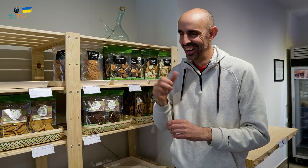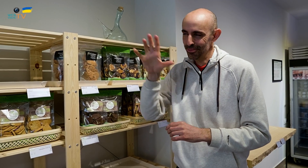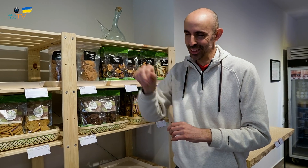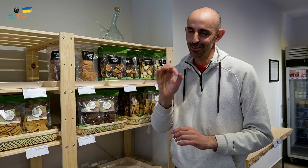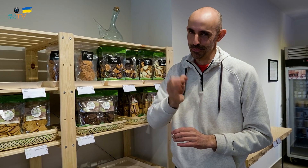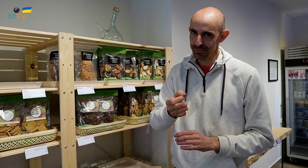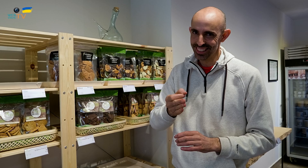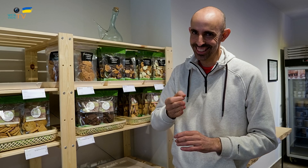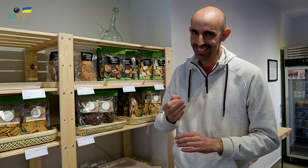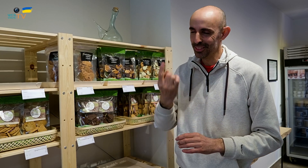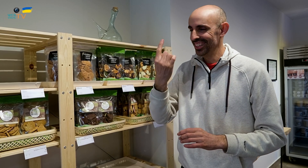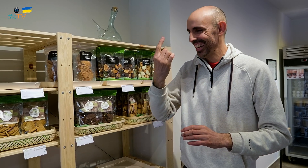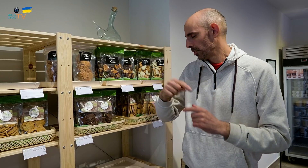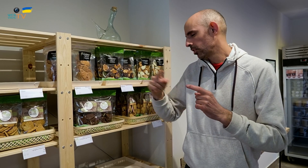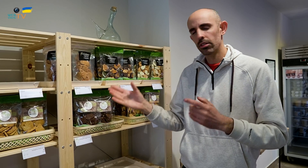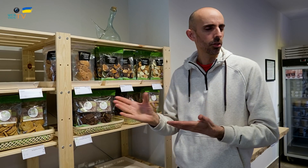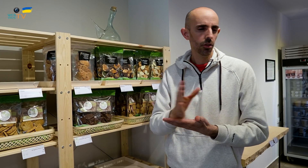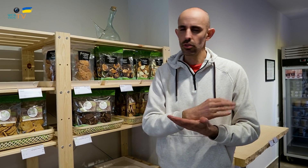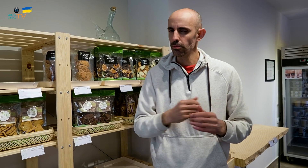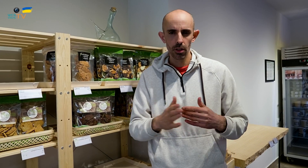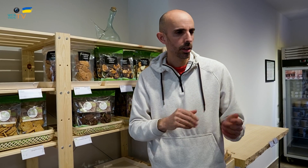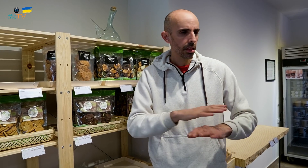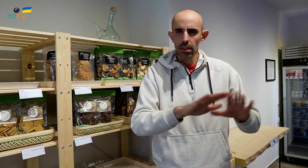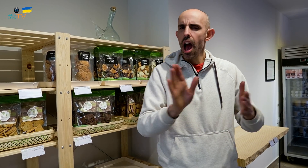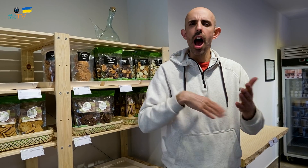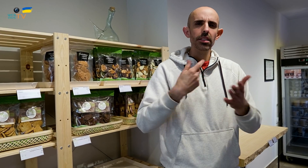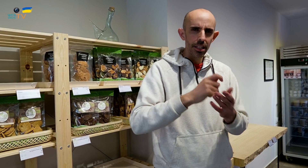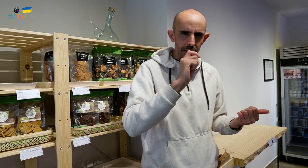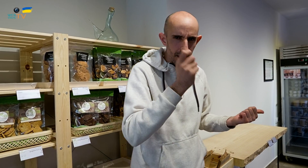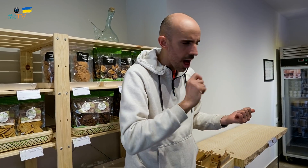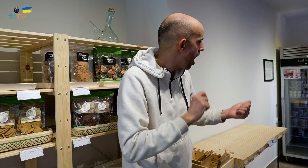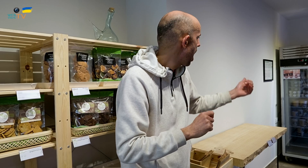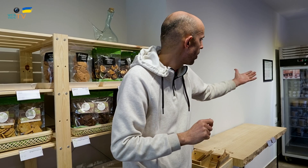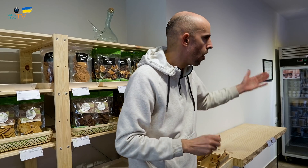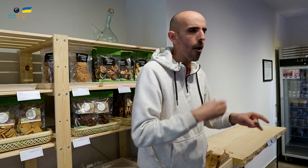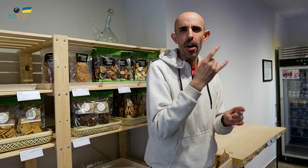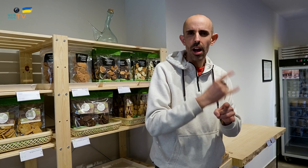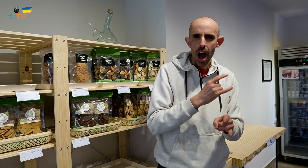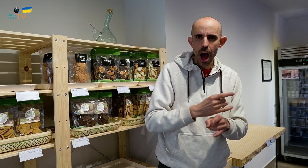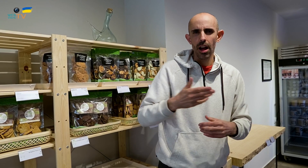Pero el resto, todo lo hacemos nosotros, incluso los helados, la carne,